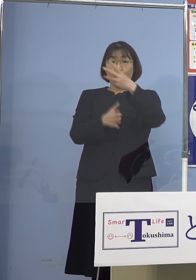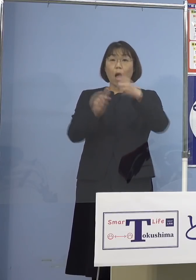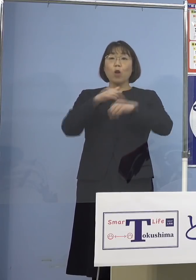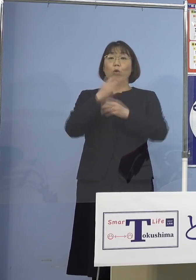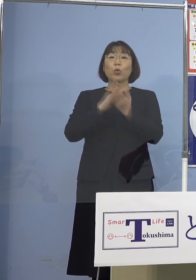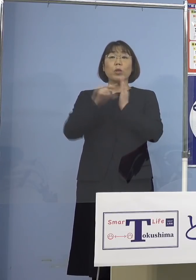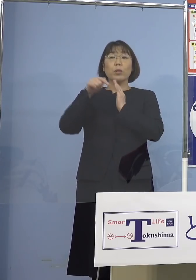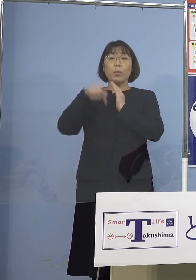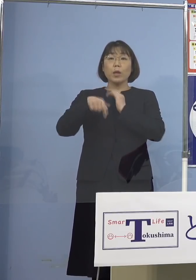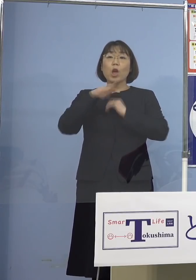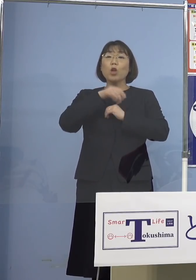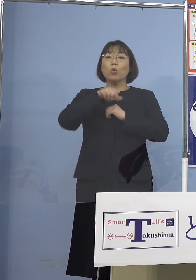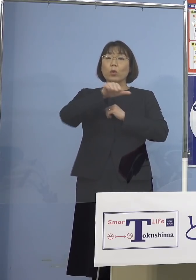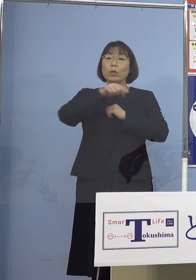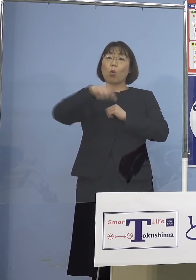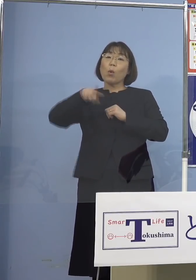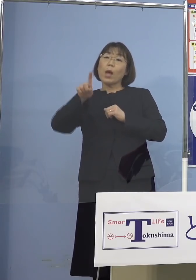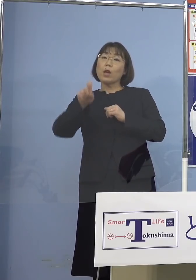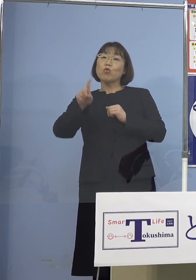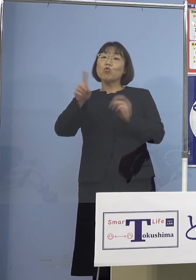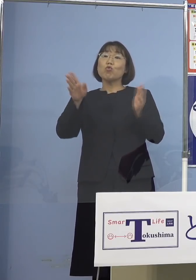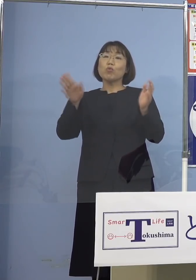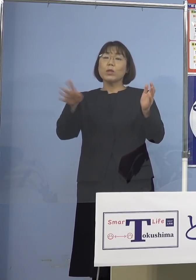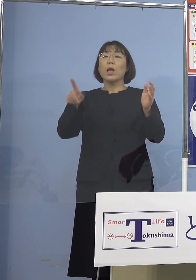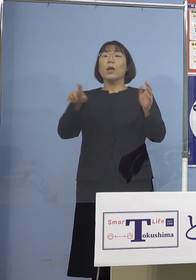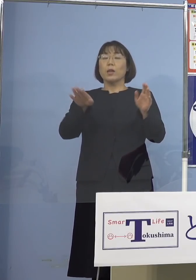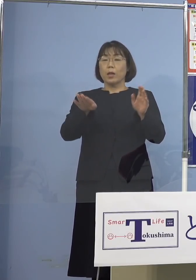5歳から11歳を始める ということにもなるし